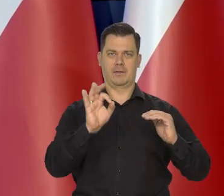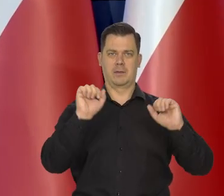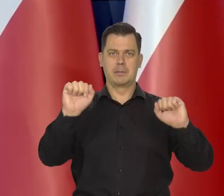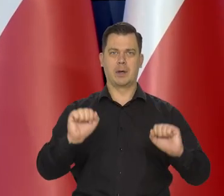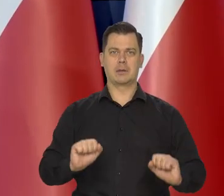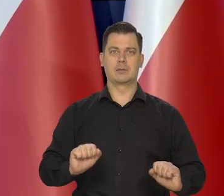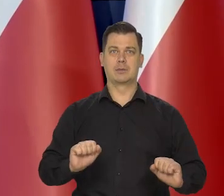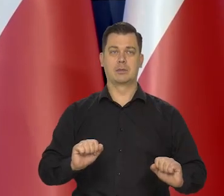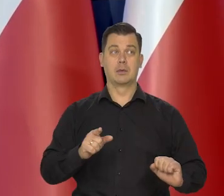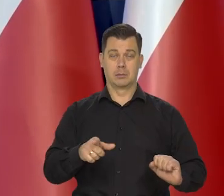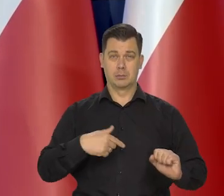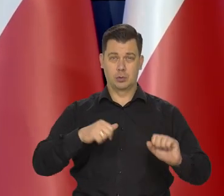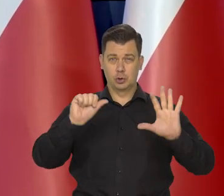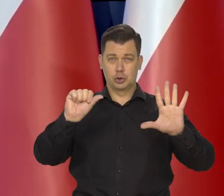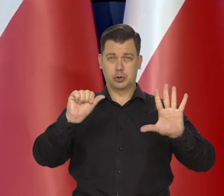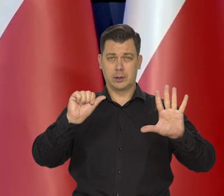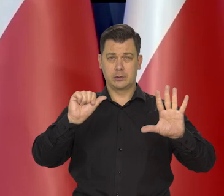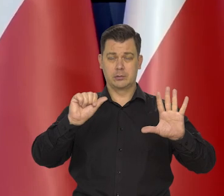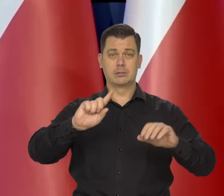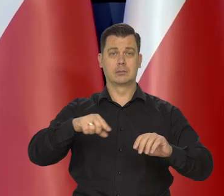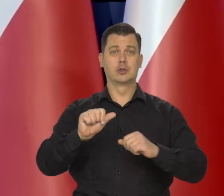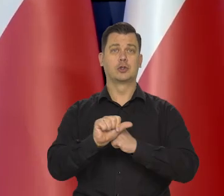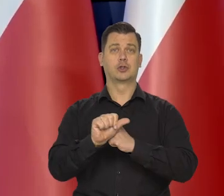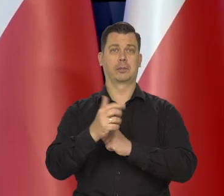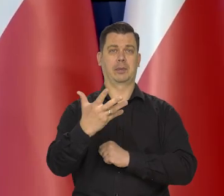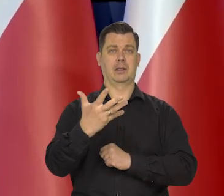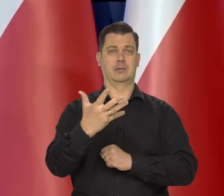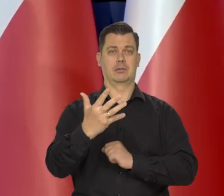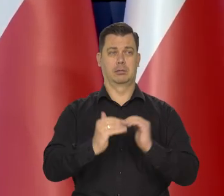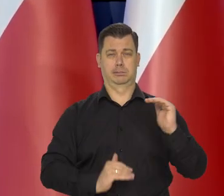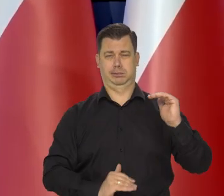w którym stopy wzrosło 6,65 punktu procentowego.